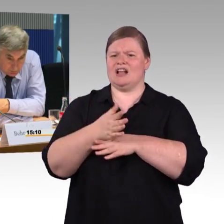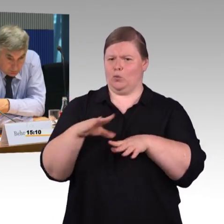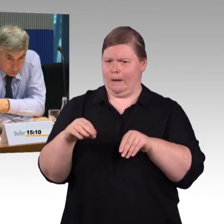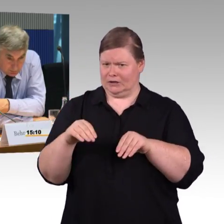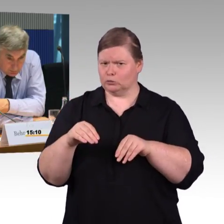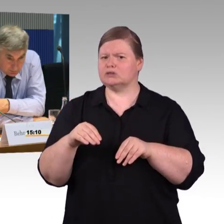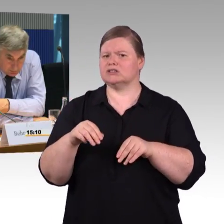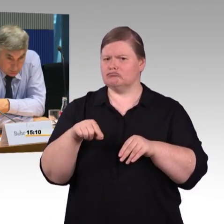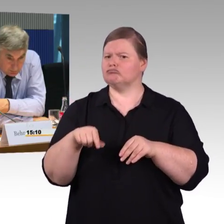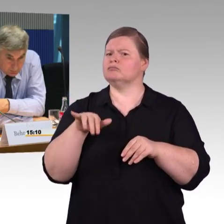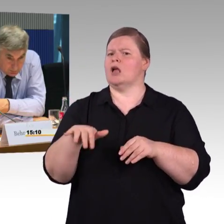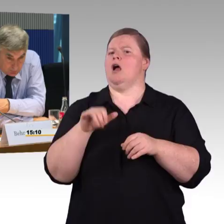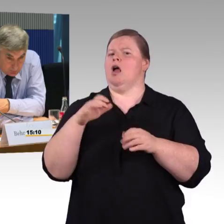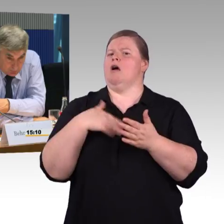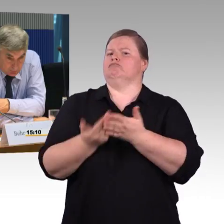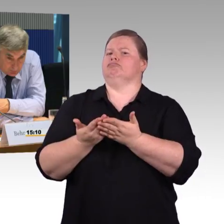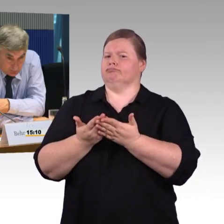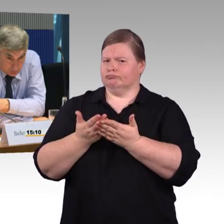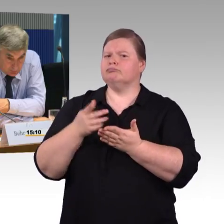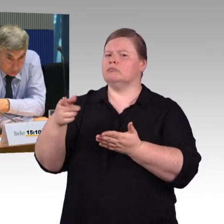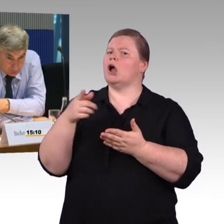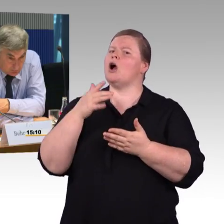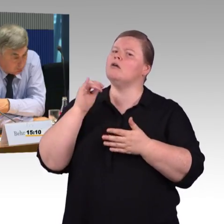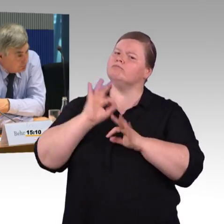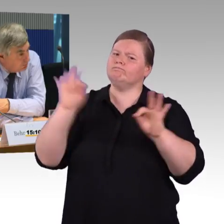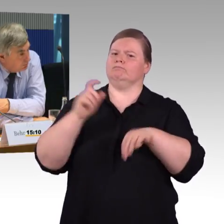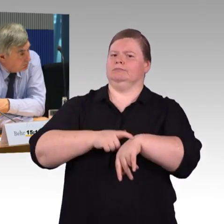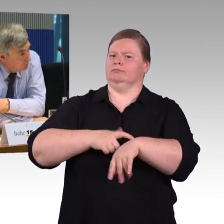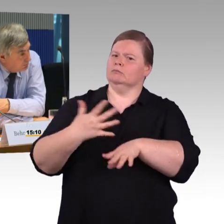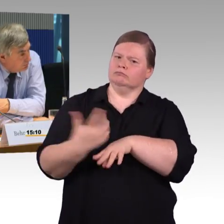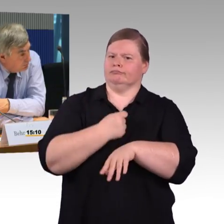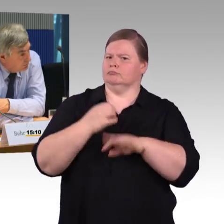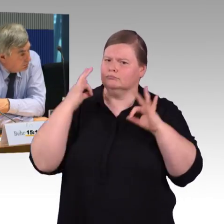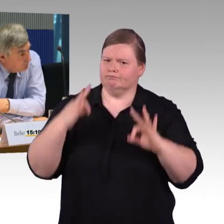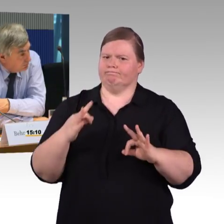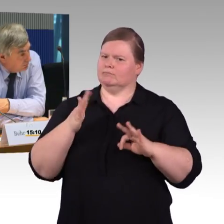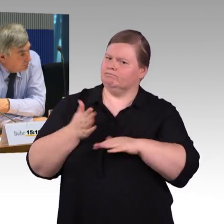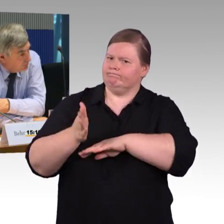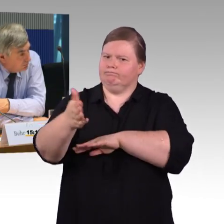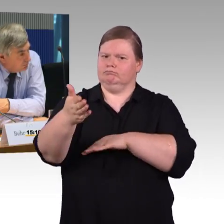und wahrscheinlich jetzt nach welchem Standard? Es sind ja Züge, die schon länger laufen,